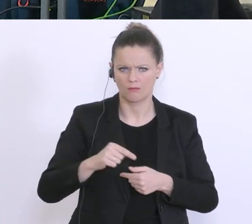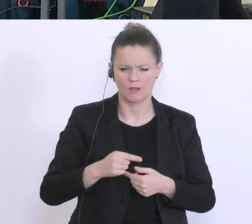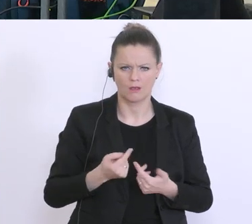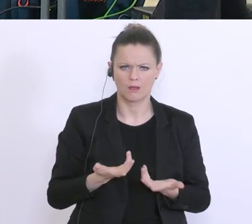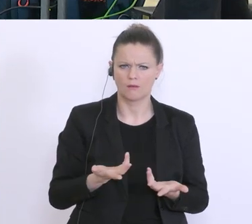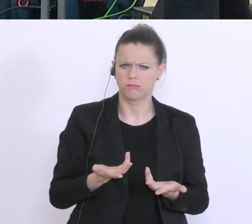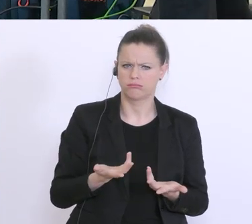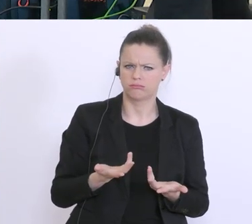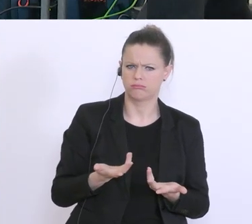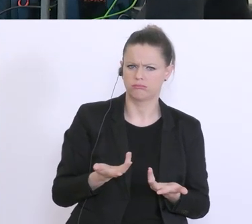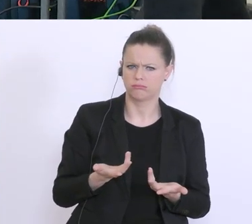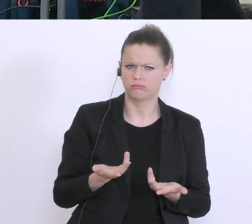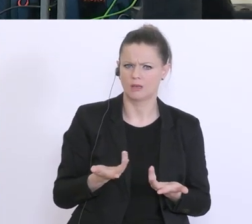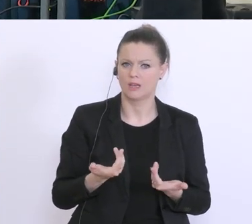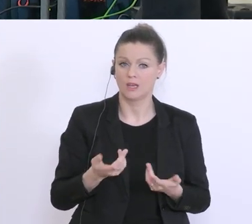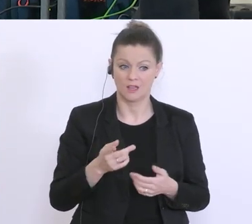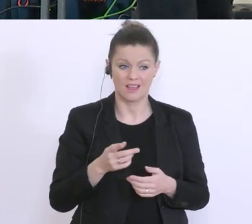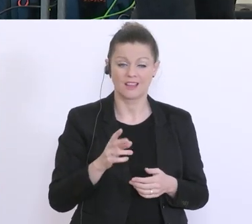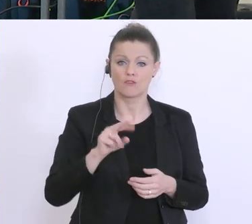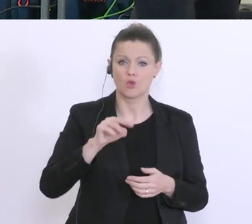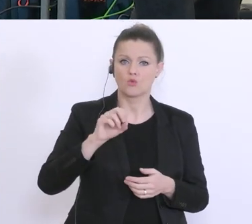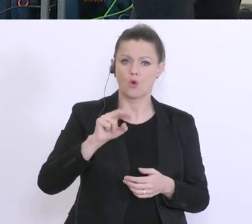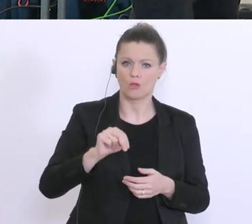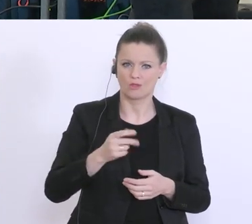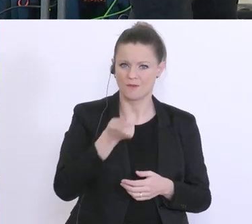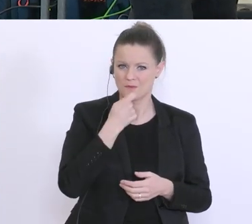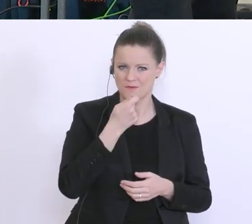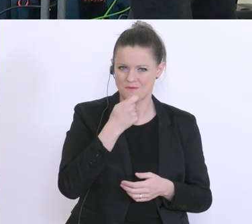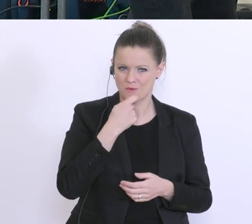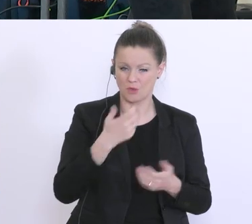verkaufen dürfen während sie geschlossen haben. Ist dazu eine Lösung in Sicht, wird darüber